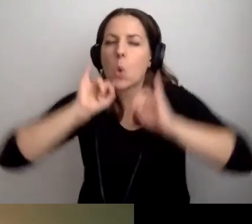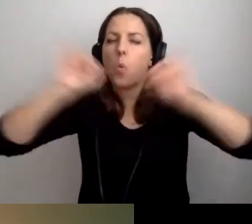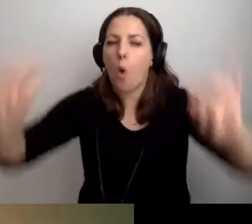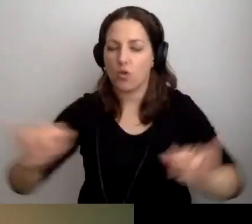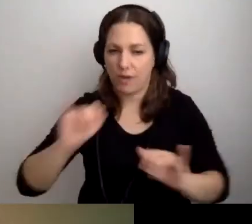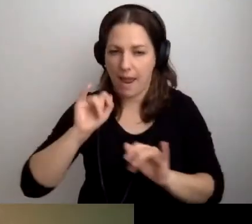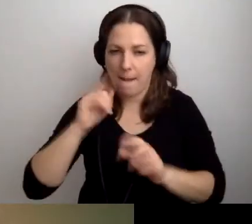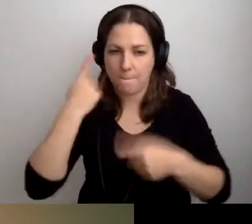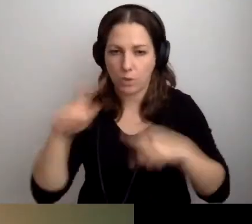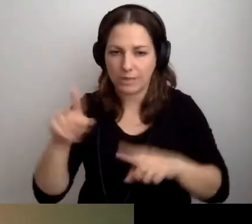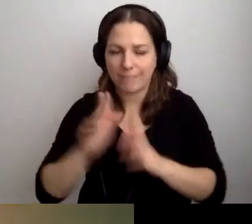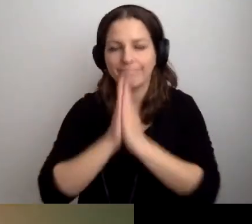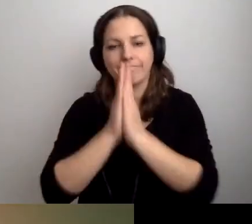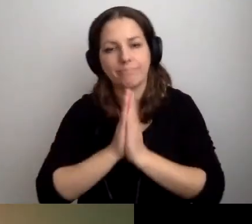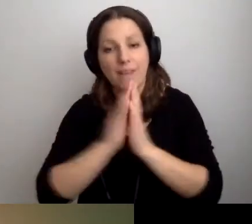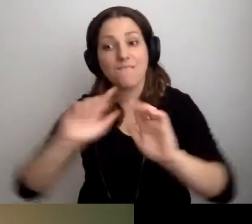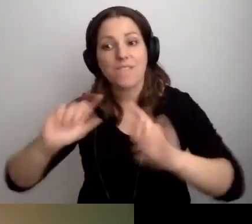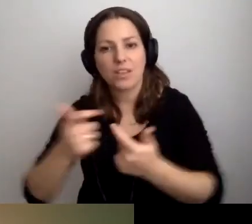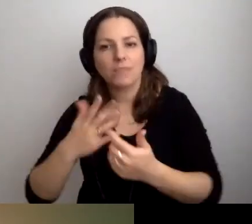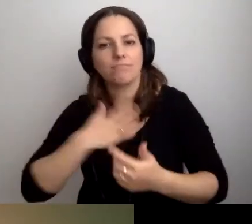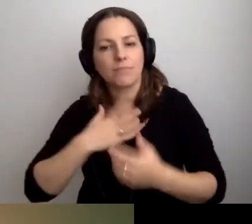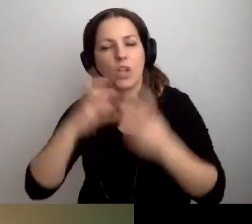Prosimy w razie czego mieć słuchawki wyciszające.